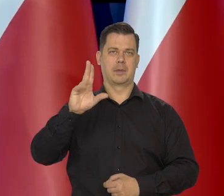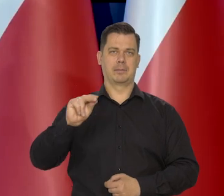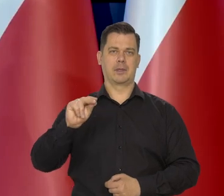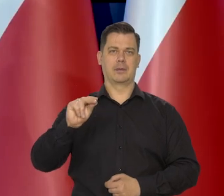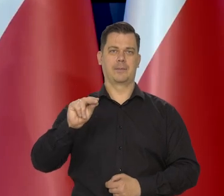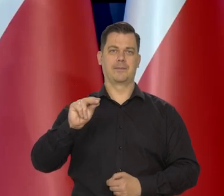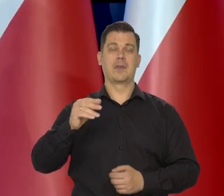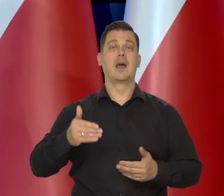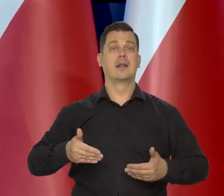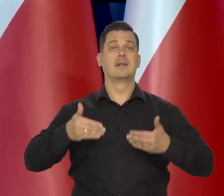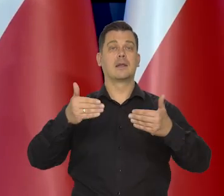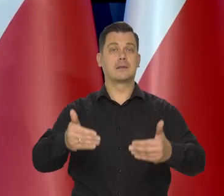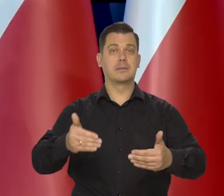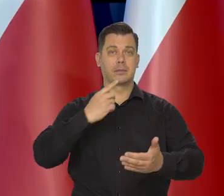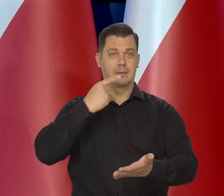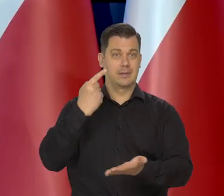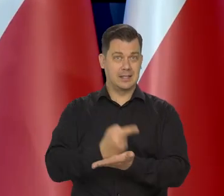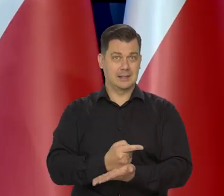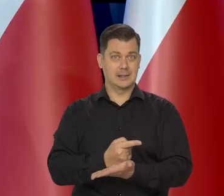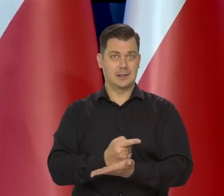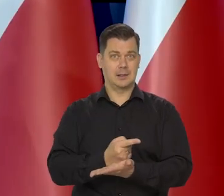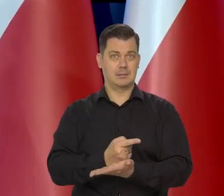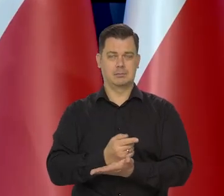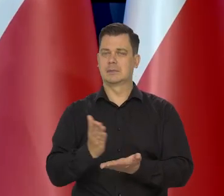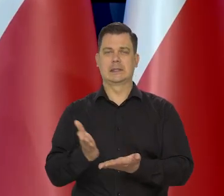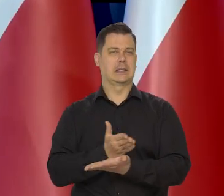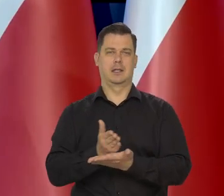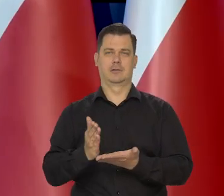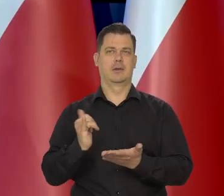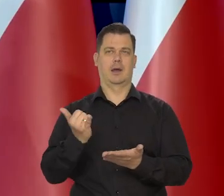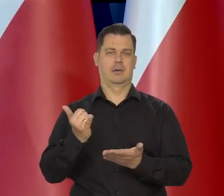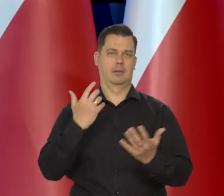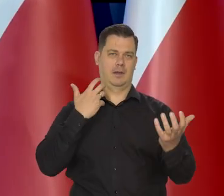Kolejne decyzje Rady Polityki Pieniężnej będą zależały od napływających danych.